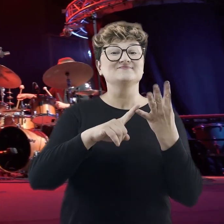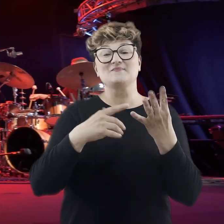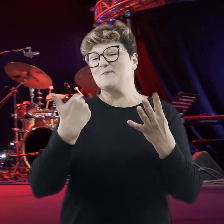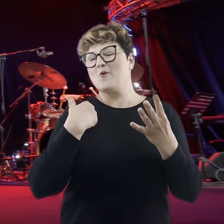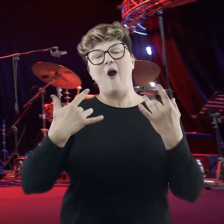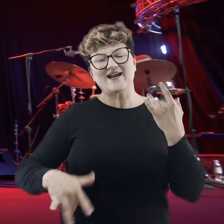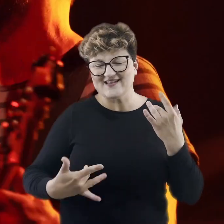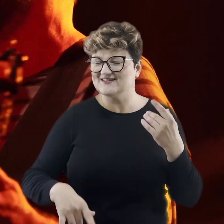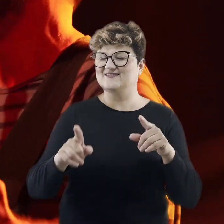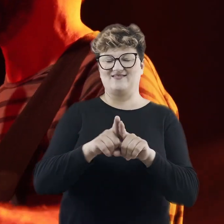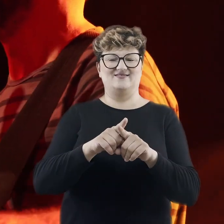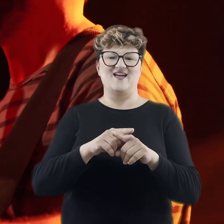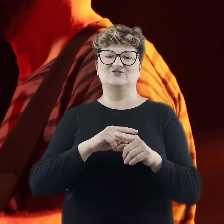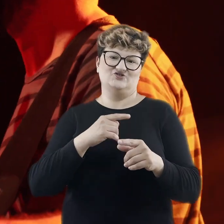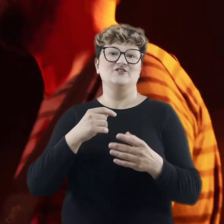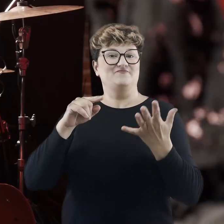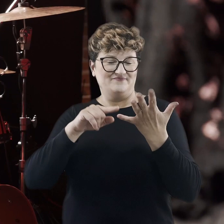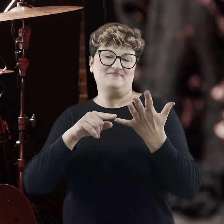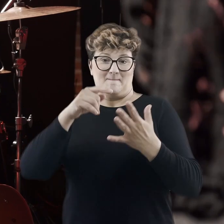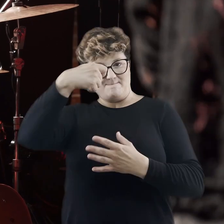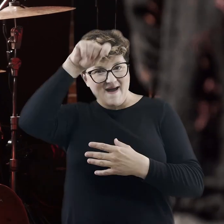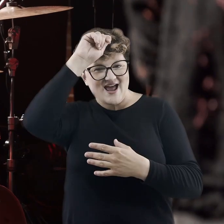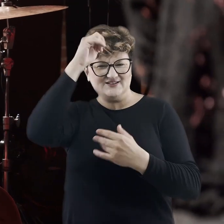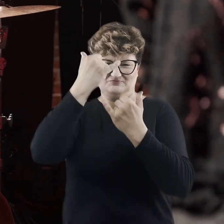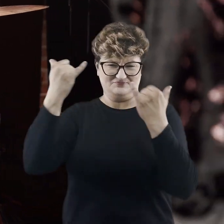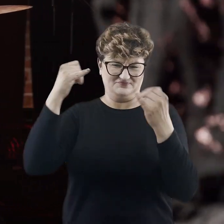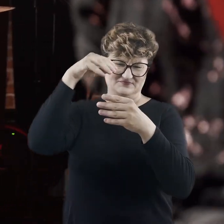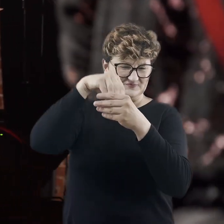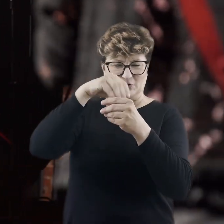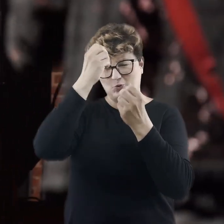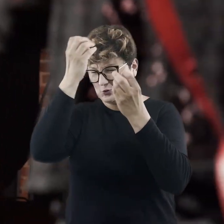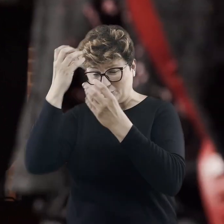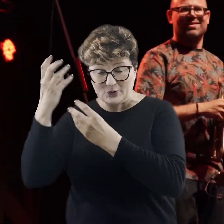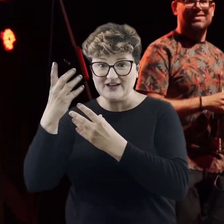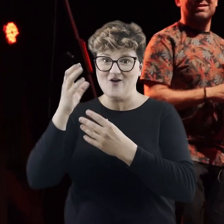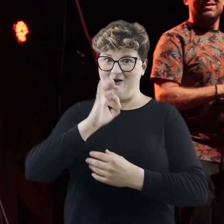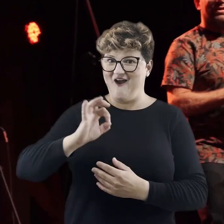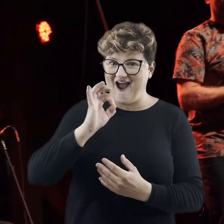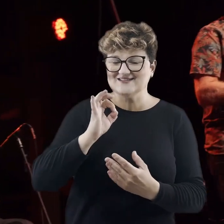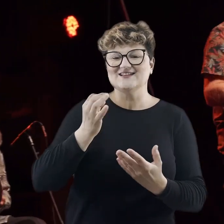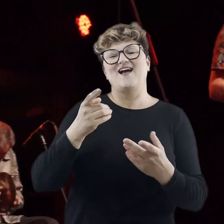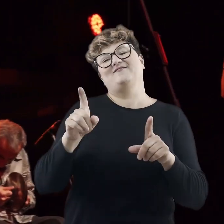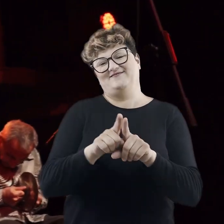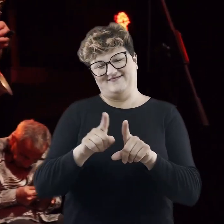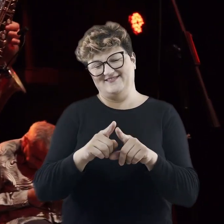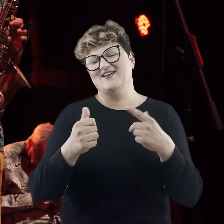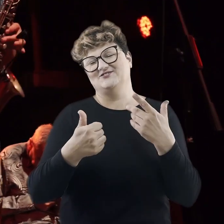Byliśmy również w Argentynie, mieliśmy okazję spotkać się też z wielokulturowym Berlinem. No i nie zabrakło oczywiście muzyki